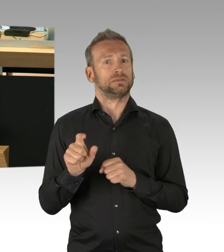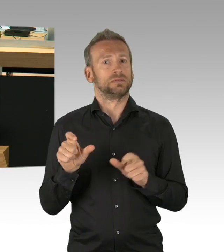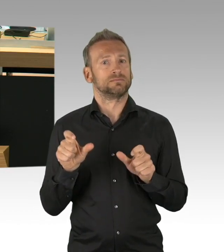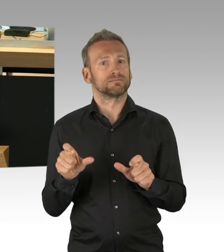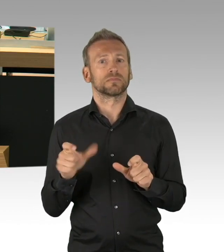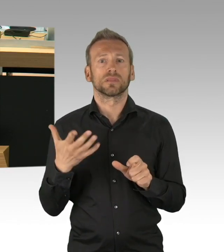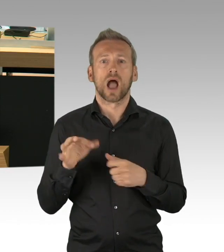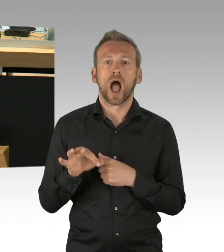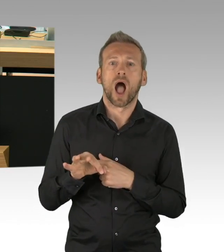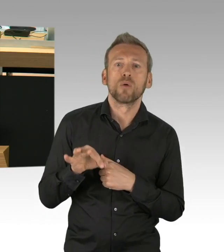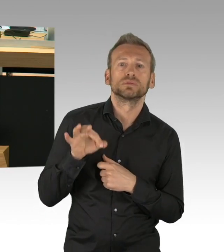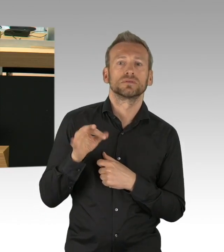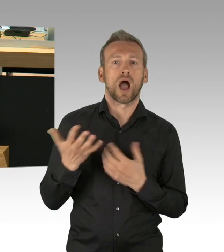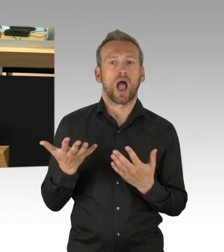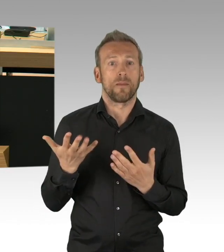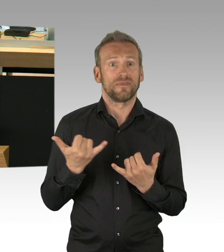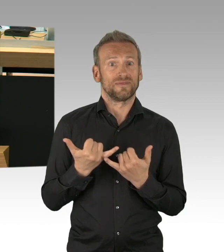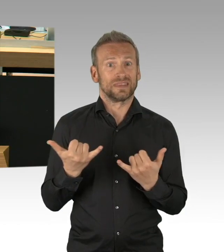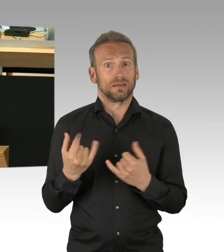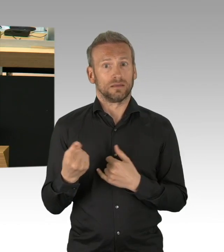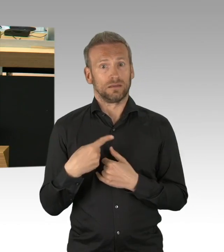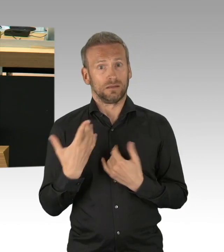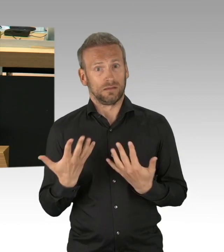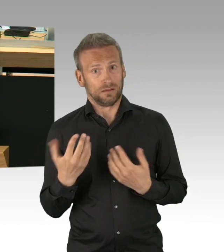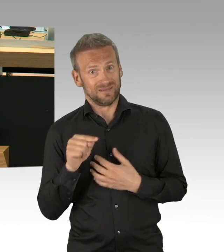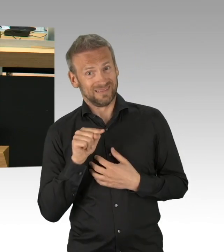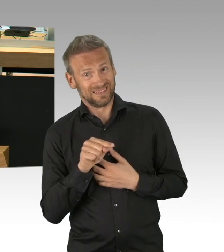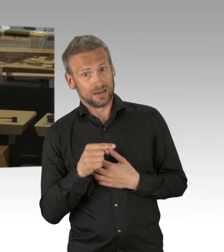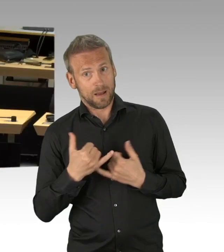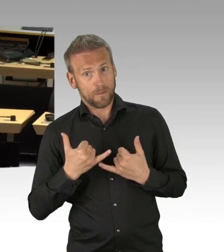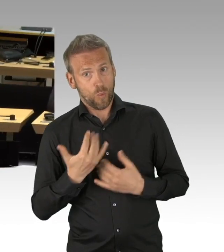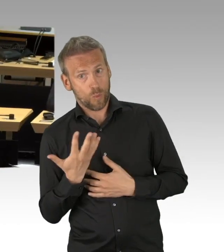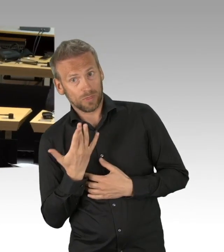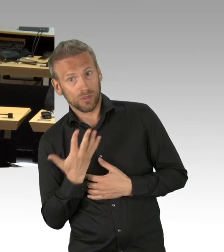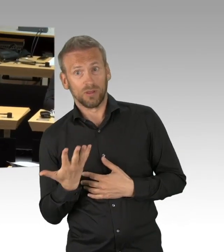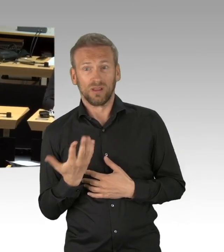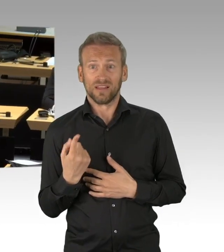dann heißt es Schutz des Lebens in Zeiten von Corona konkreten zielgerichteten Schutz dieser spezifischen Risikogruppen,